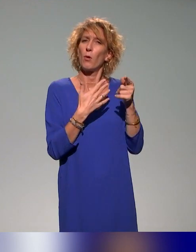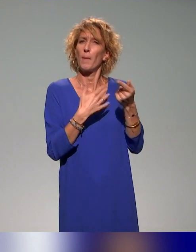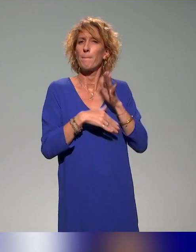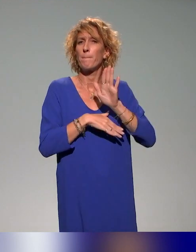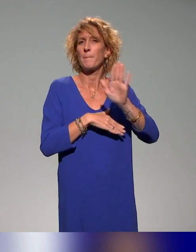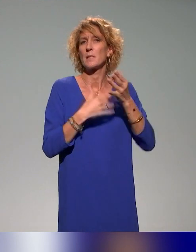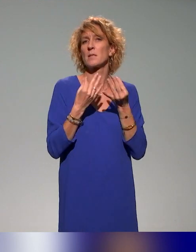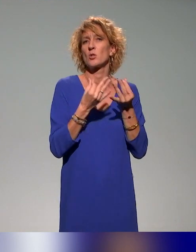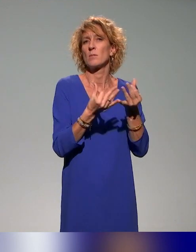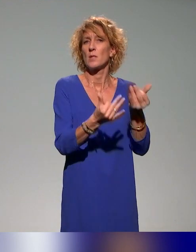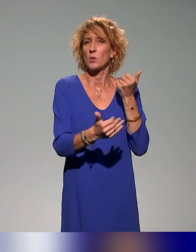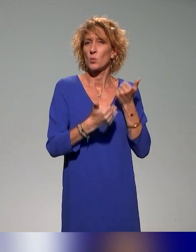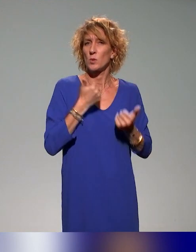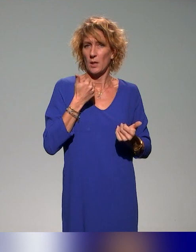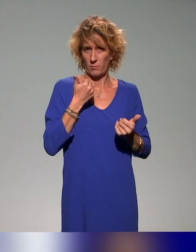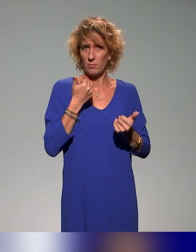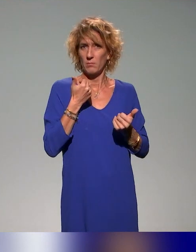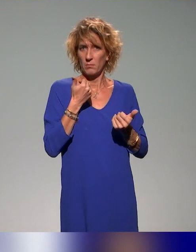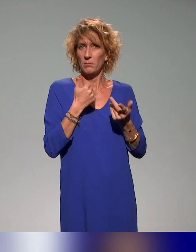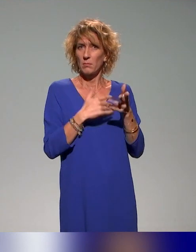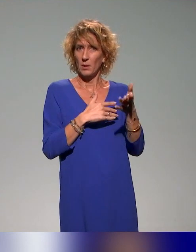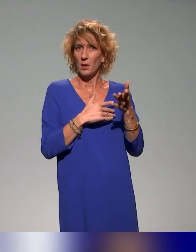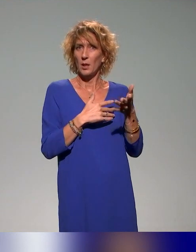sensibilisation aux handicaps qui abordent différentes facettes.